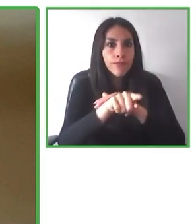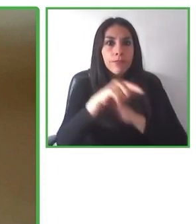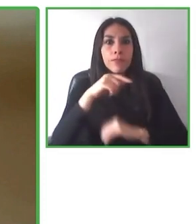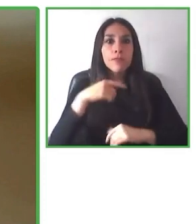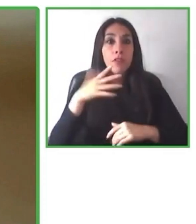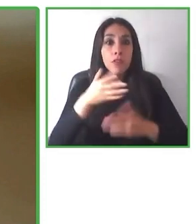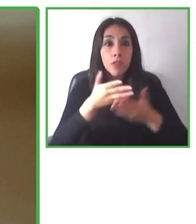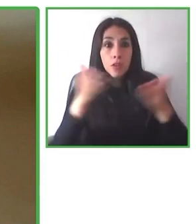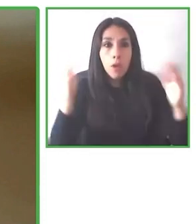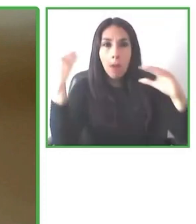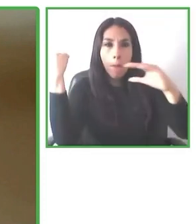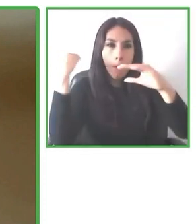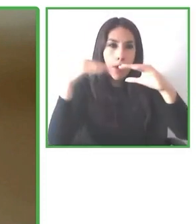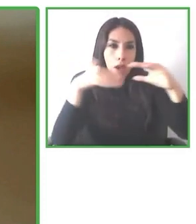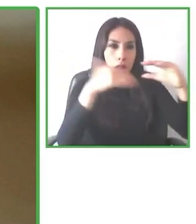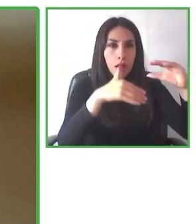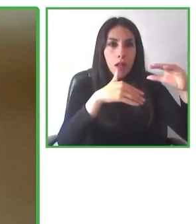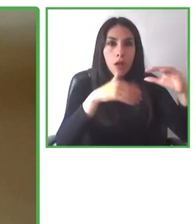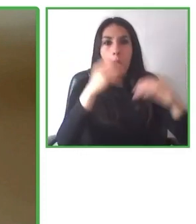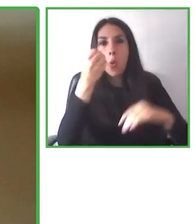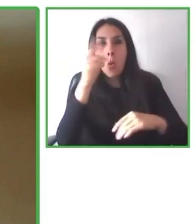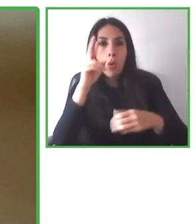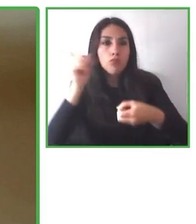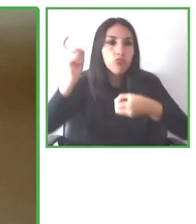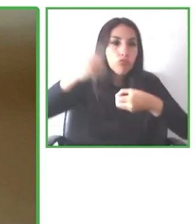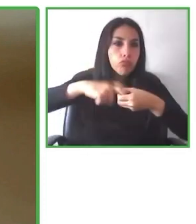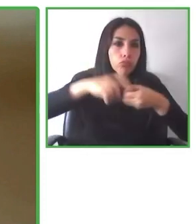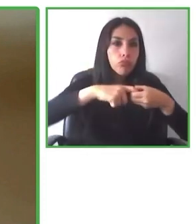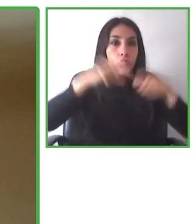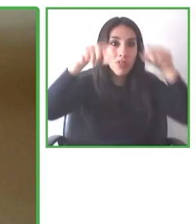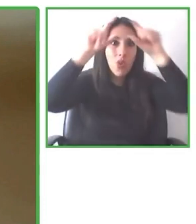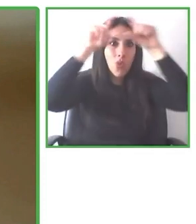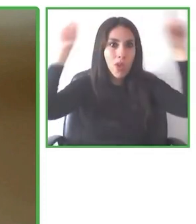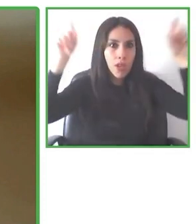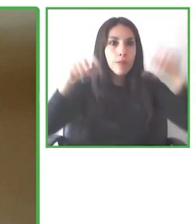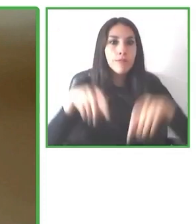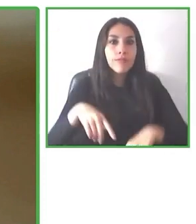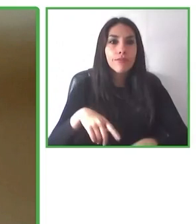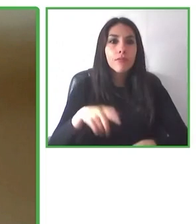Hoy en día tenemos 700 productos en más de 60 destinos.